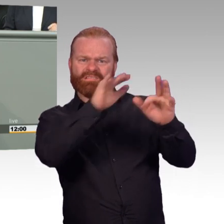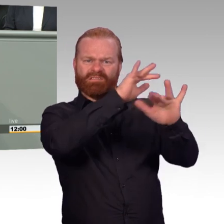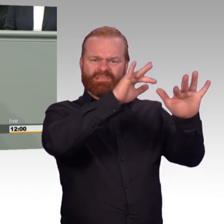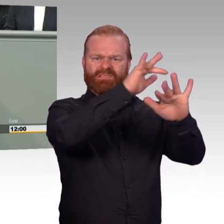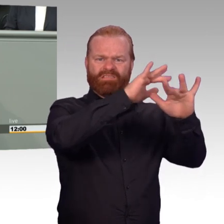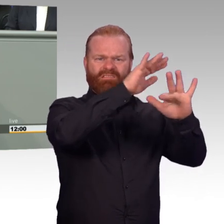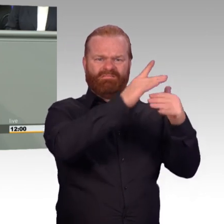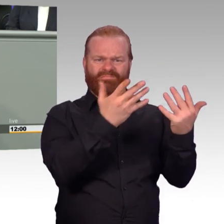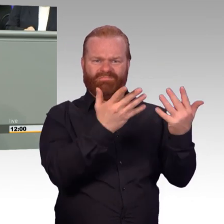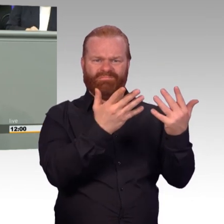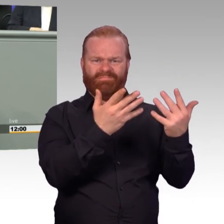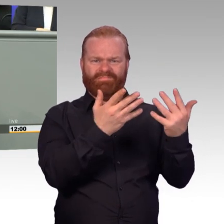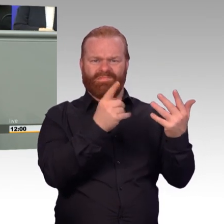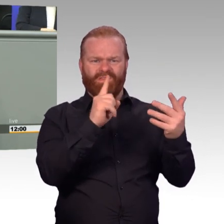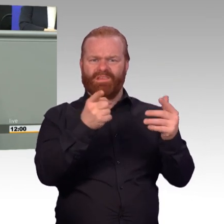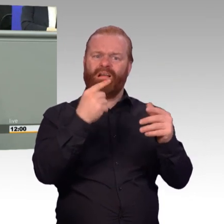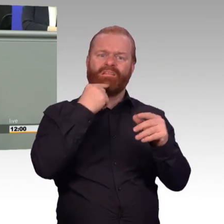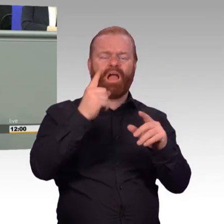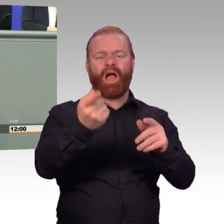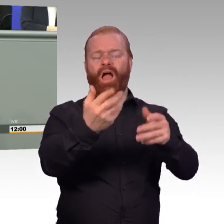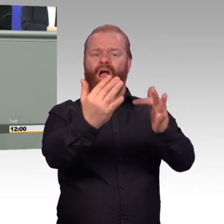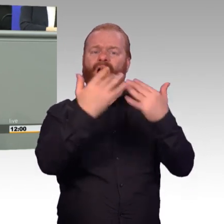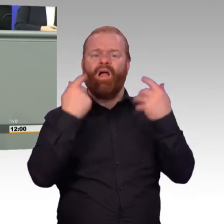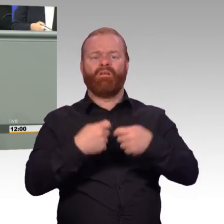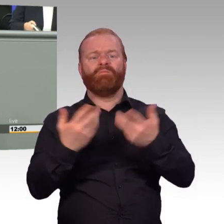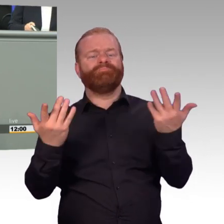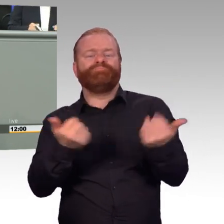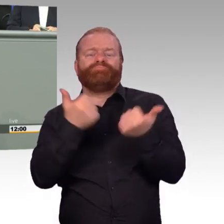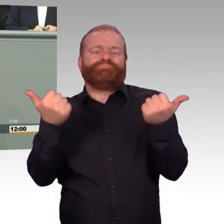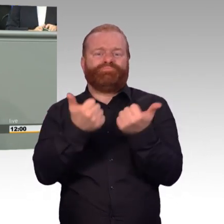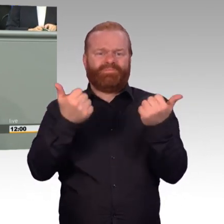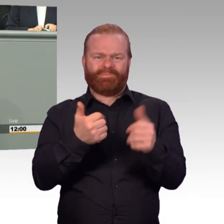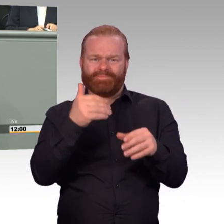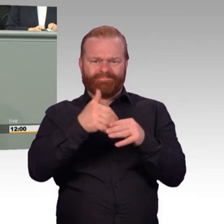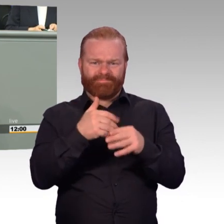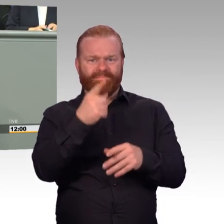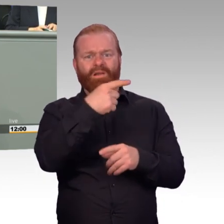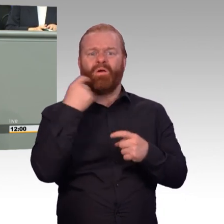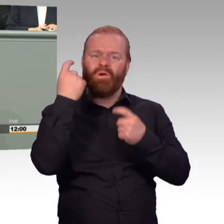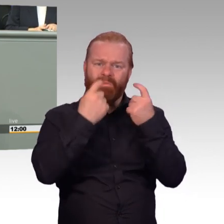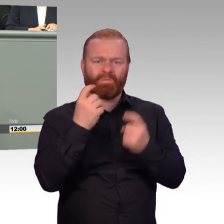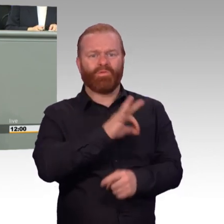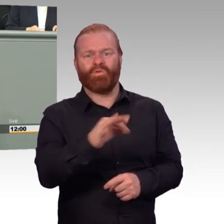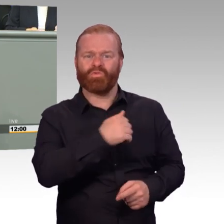von Frau von der Leyen legt man nun eine Selbstkapitulation der eigenen Politik vor. Nichts von dem-,